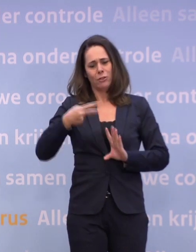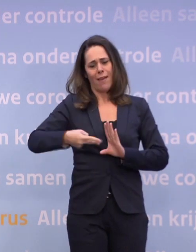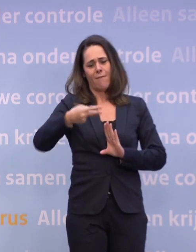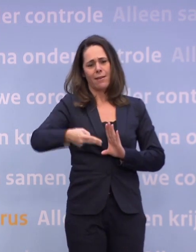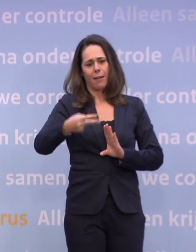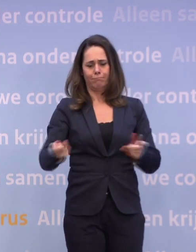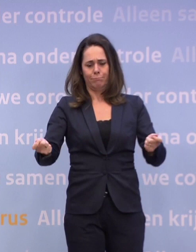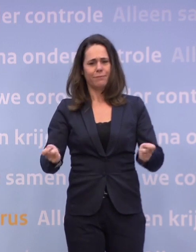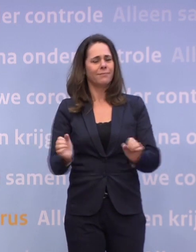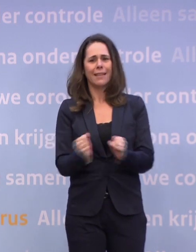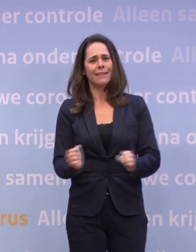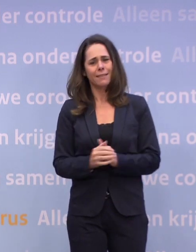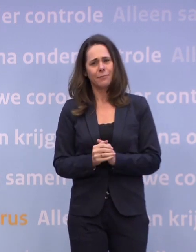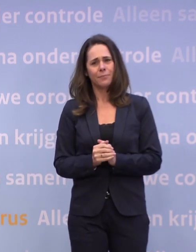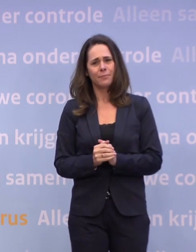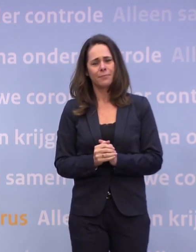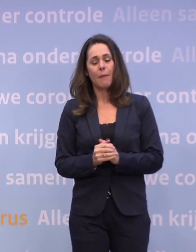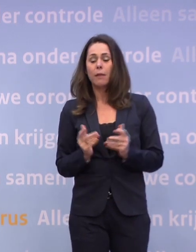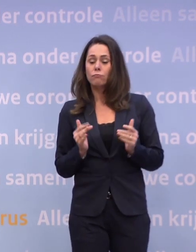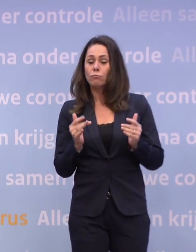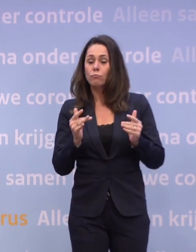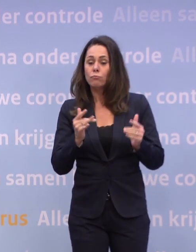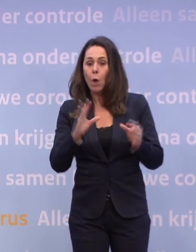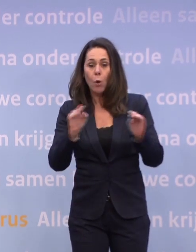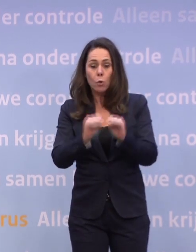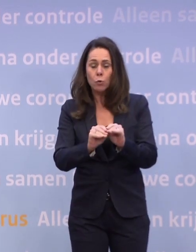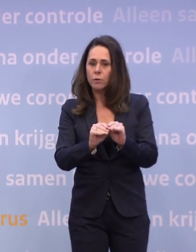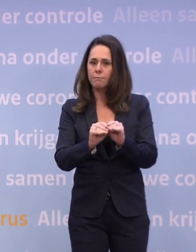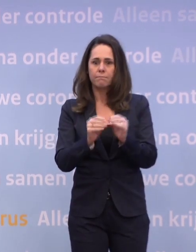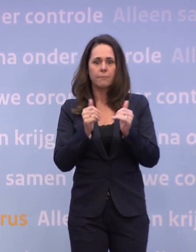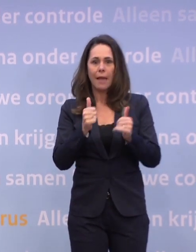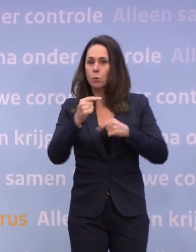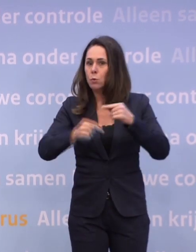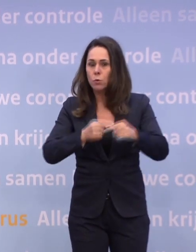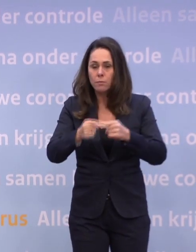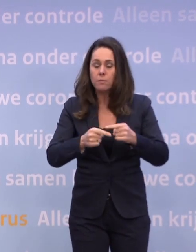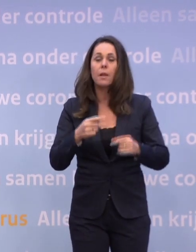Maar als wij op een gegeven moment tot de conclusie zouden komen... ...het gaat echt niet goed, dan komen we bij u terug.